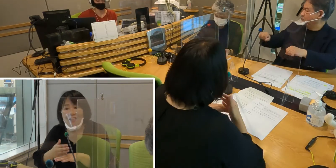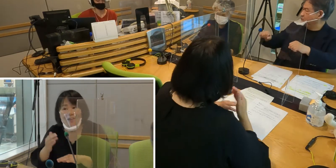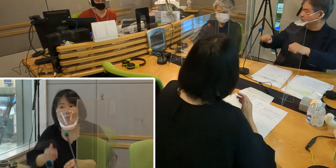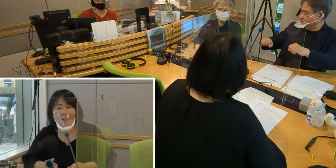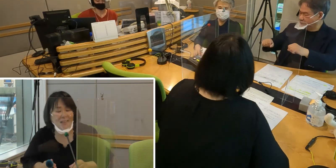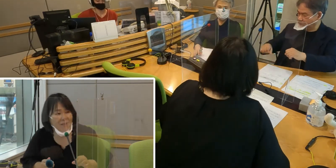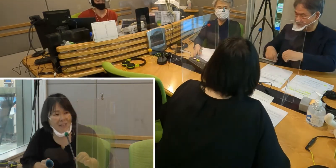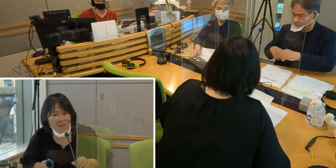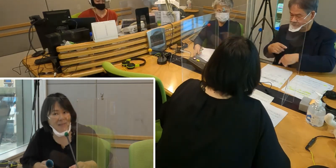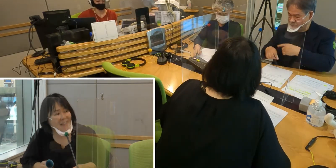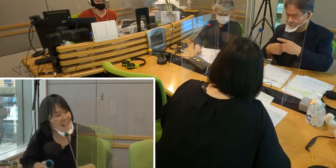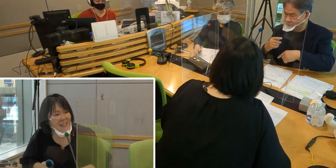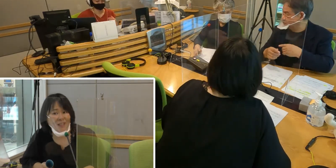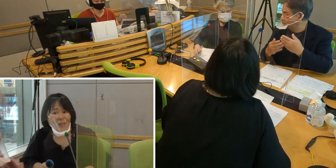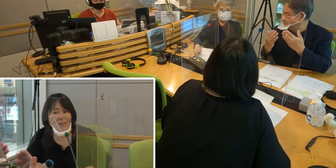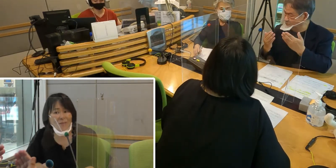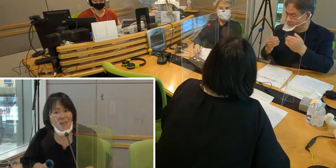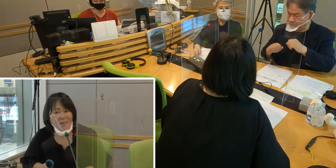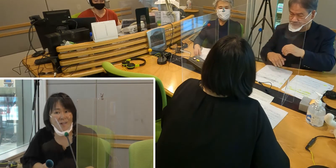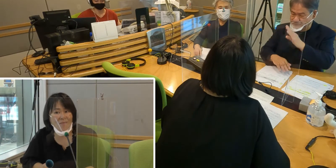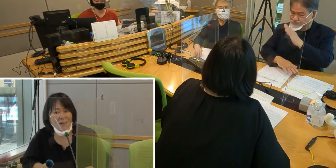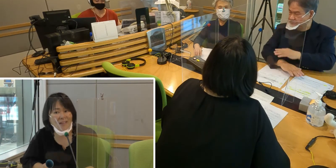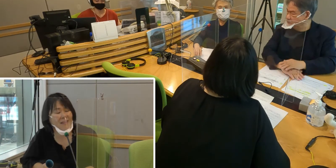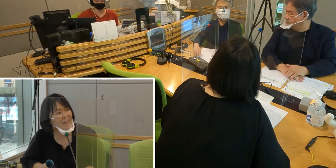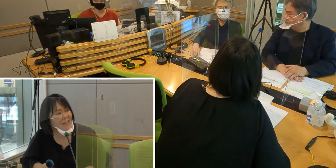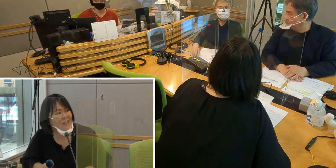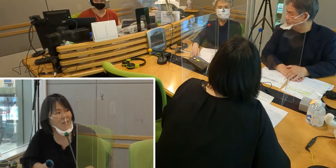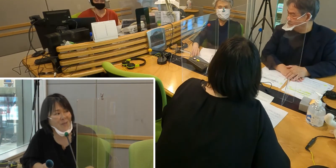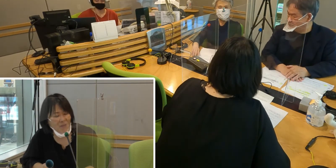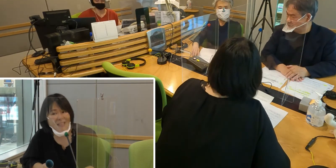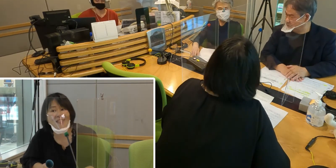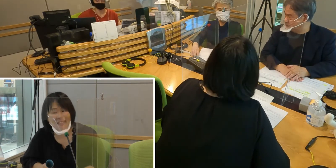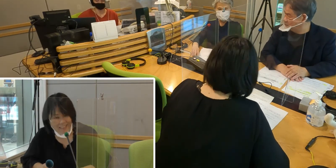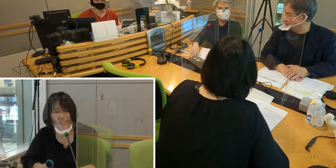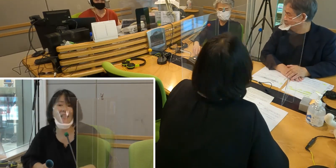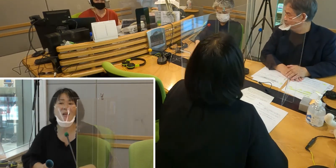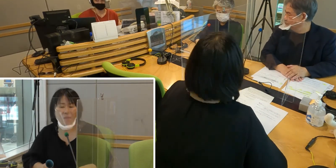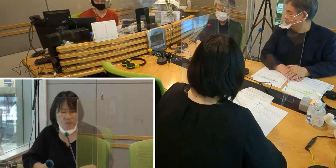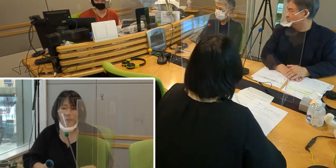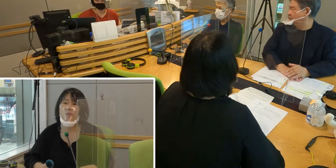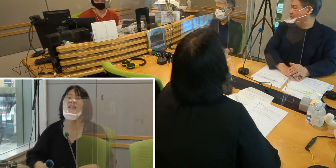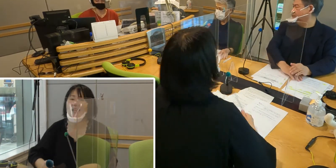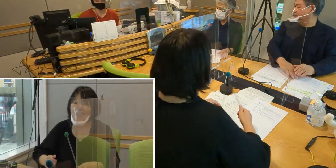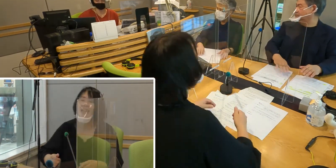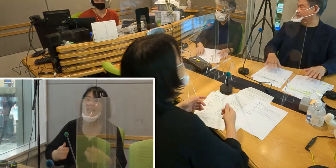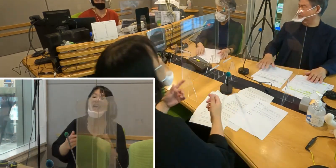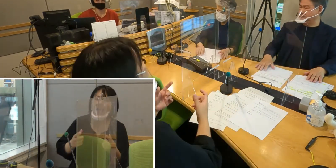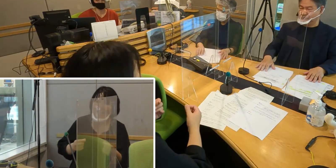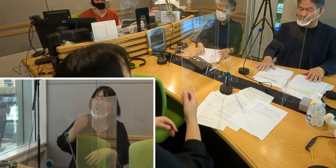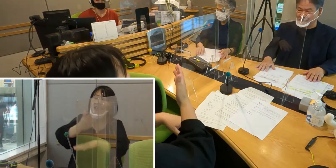［森田］どうもありがとうございました ぜひ手話の勉強を頑張っていただきたいと思います （森尾）はいありがとうございます